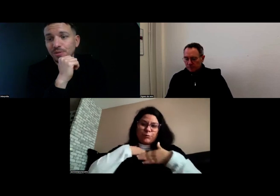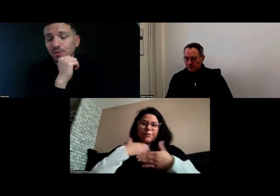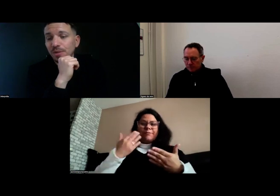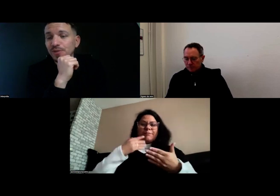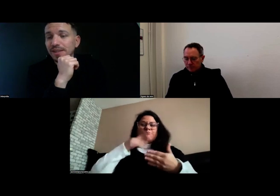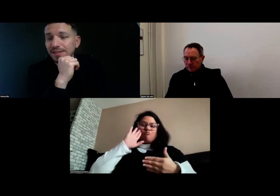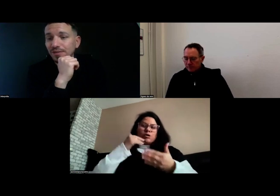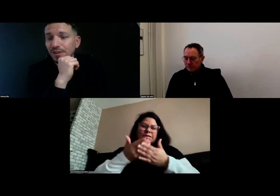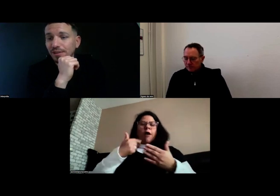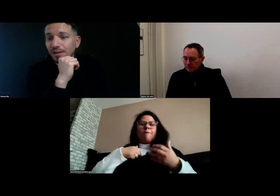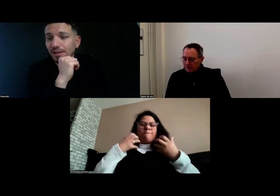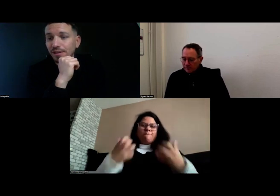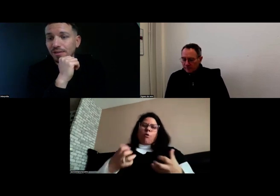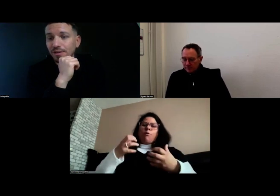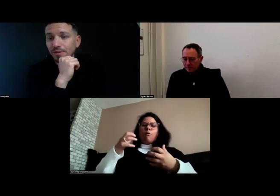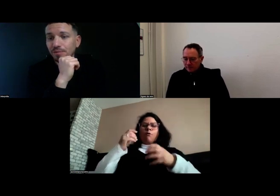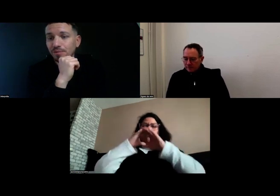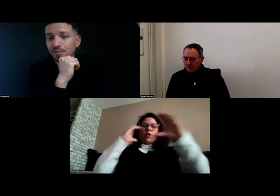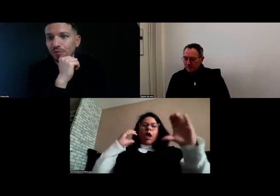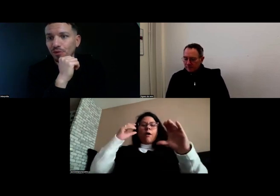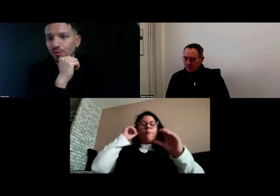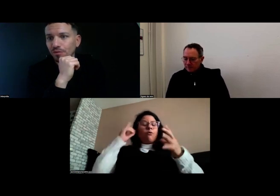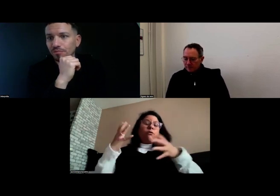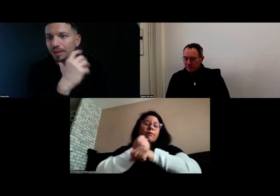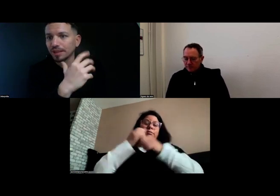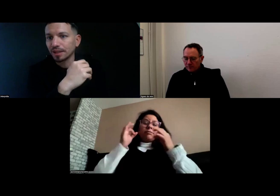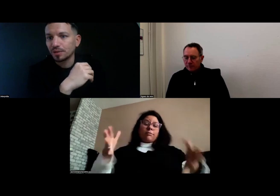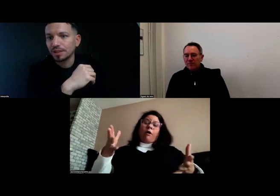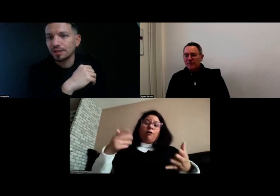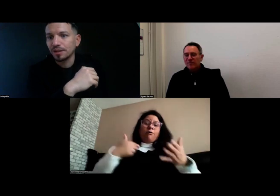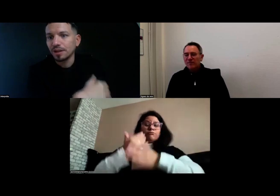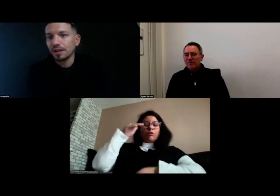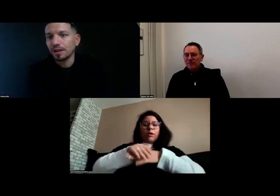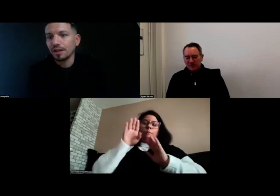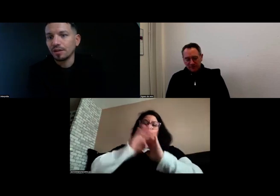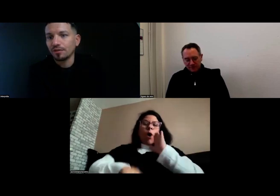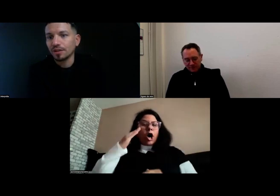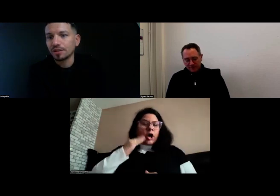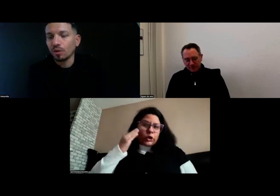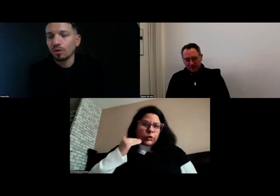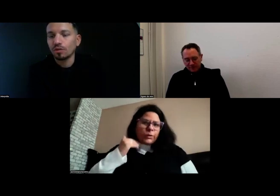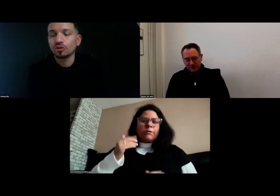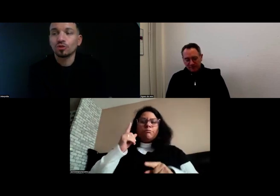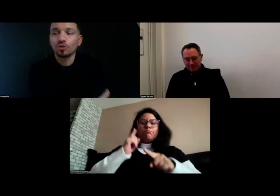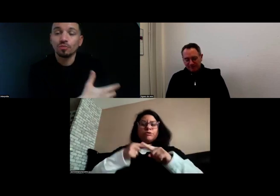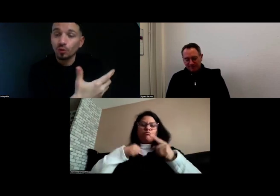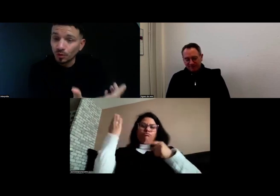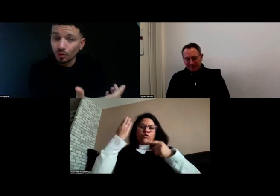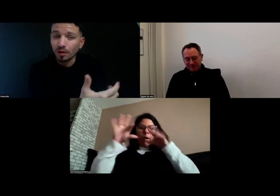Je suis vraiment satisfaite de cette réussite. Je m'ennuie moins,